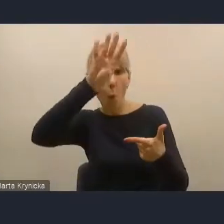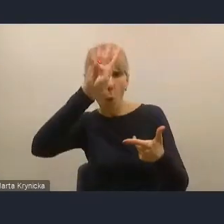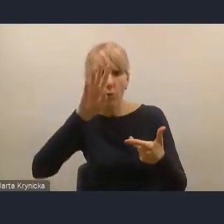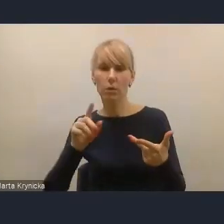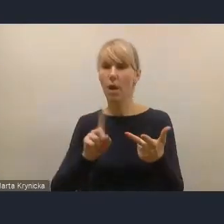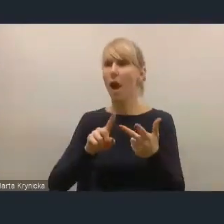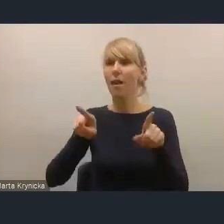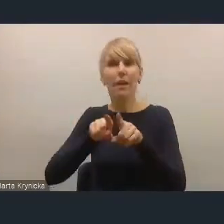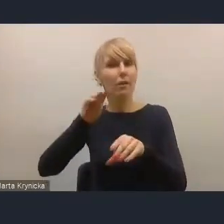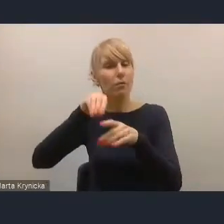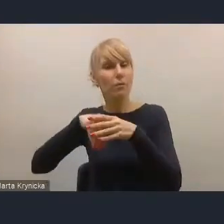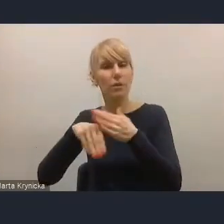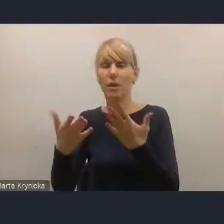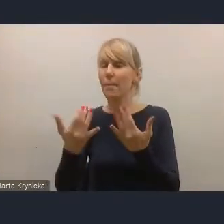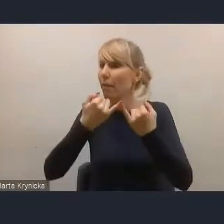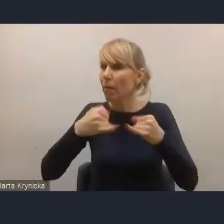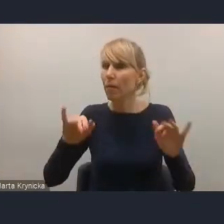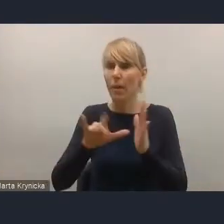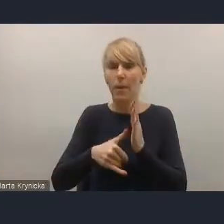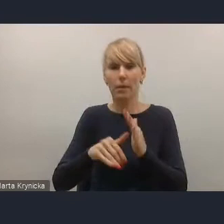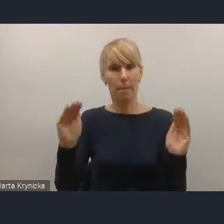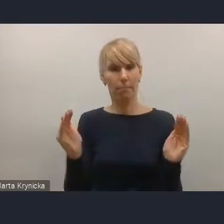które się borykają z takimi problemami demograficznymi,